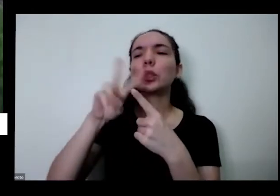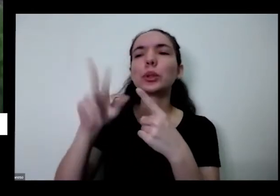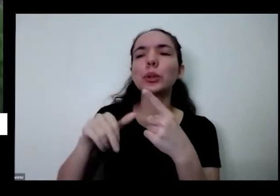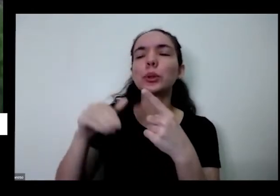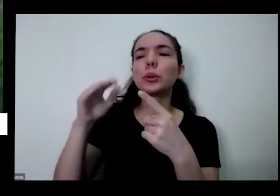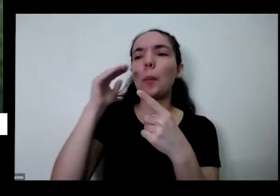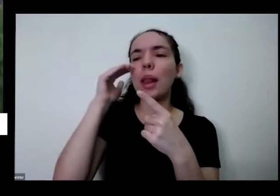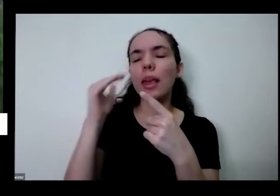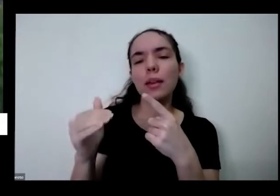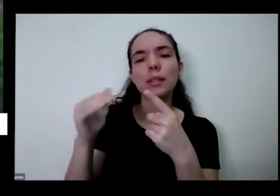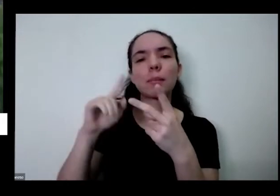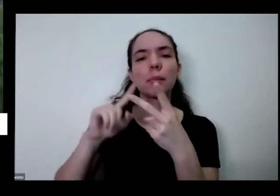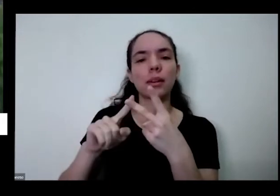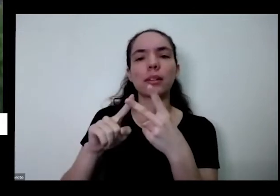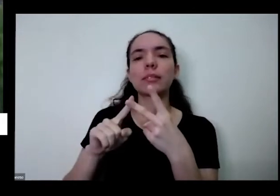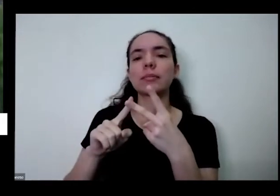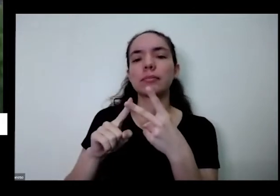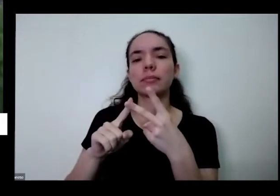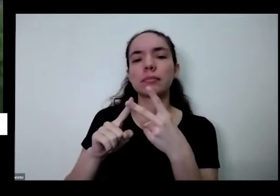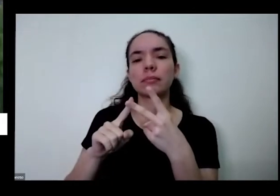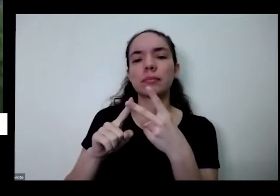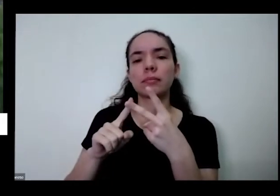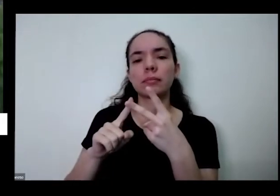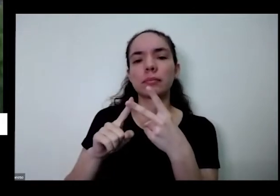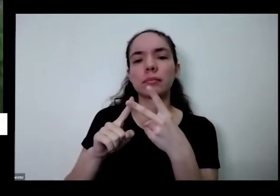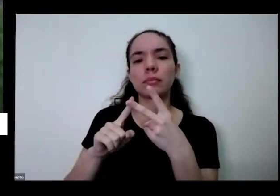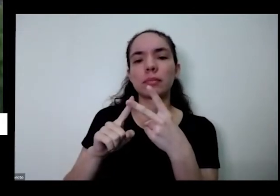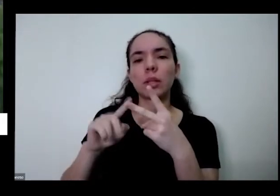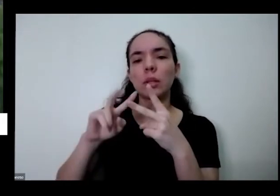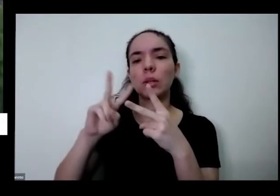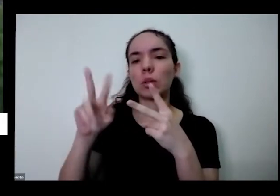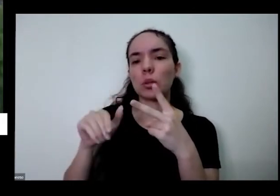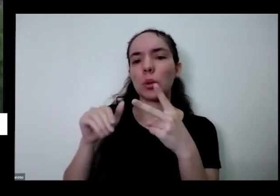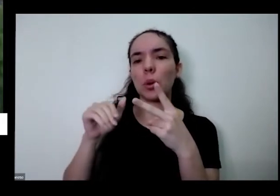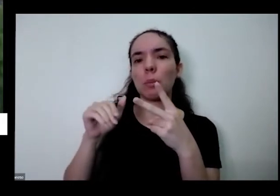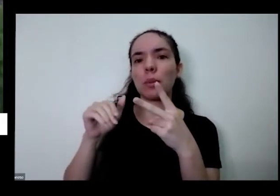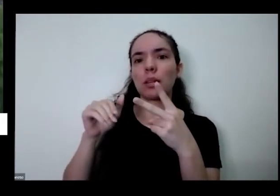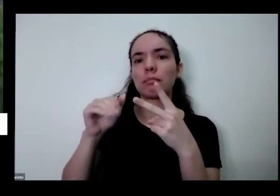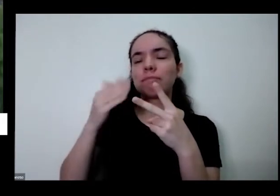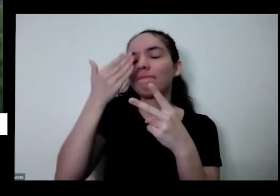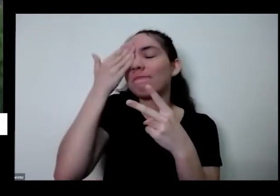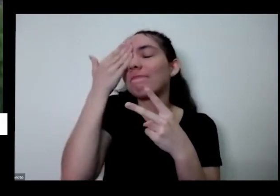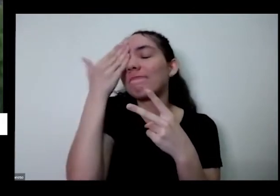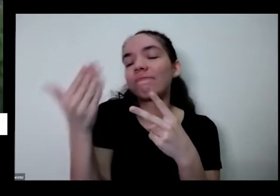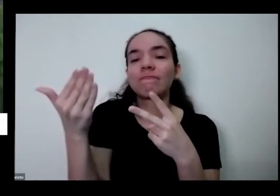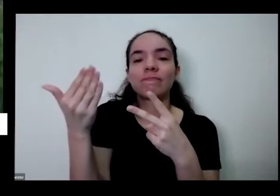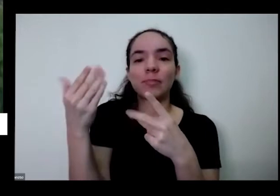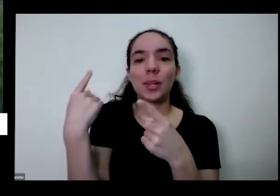gratidão porque a gente tem que estar recebendo tudo isso